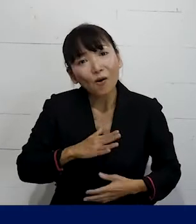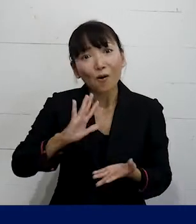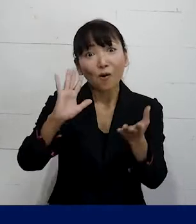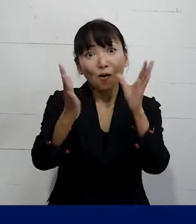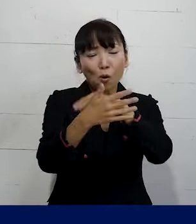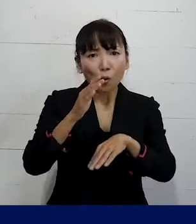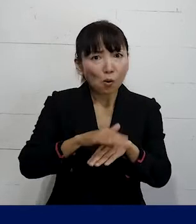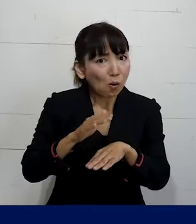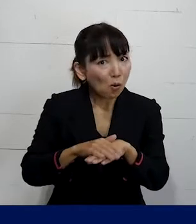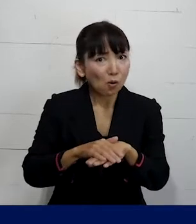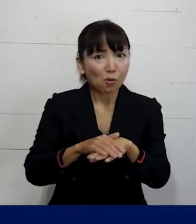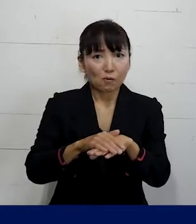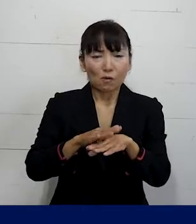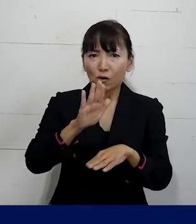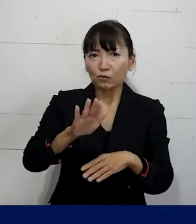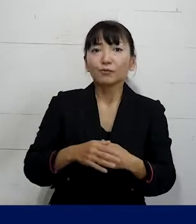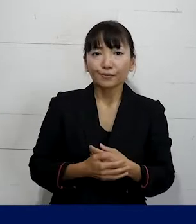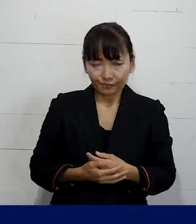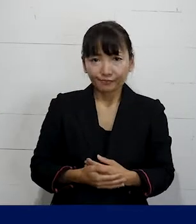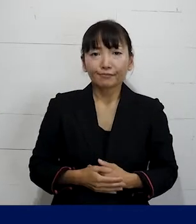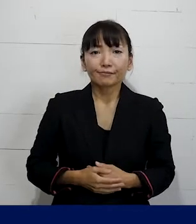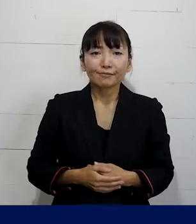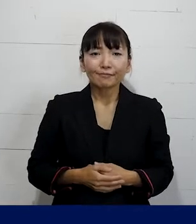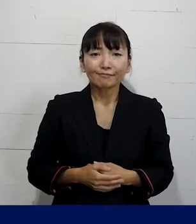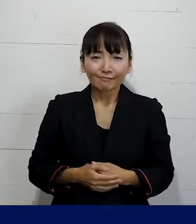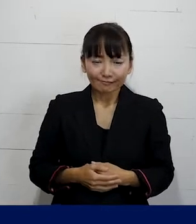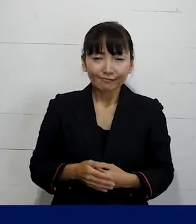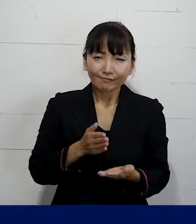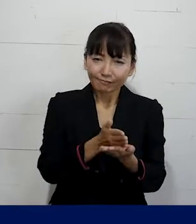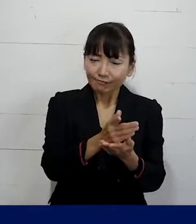そういうより形で職場を変えていくと いうこともできますので